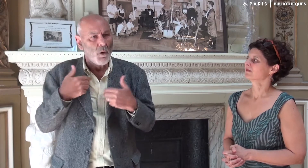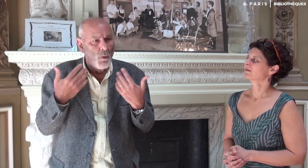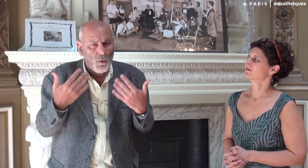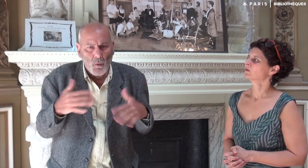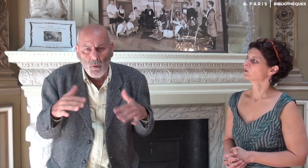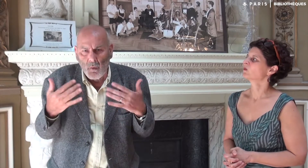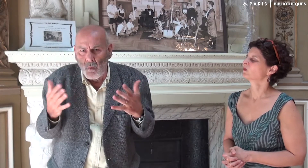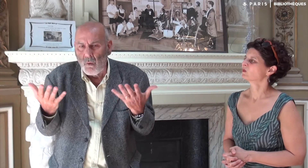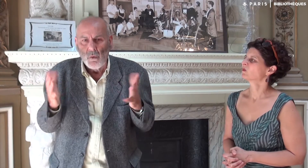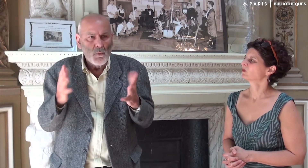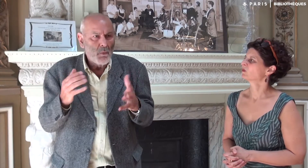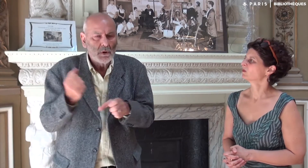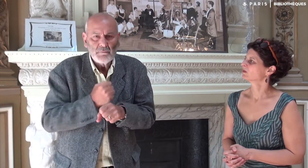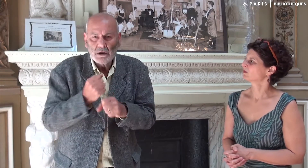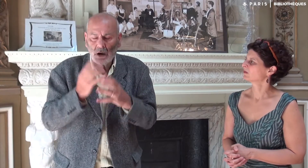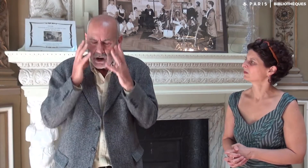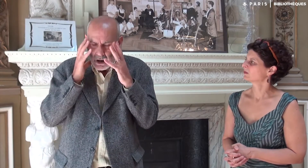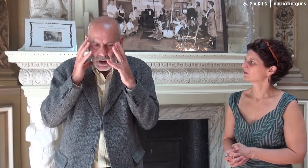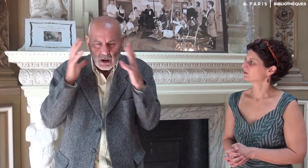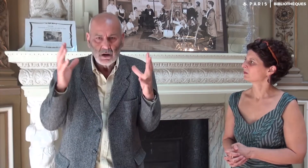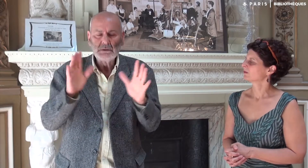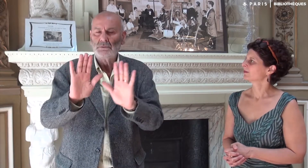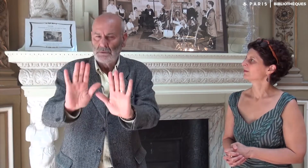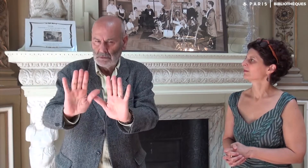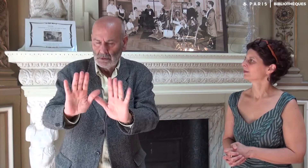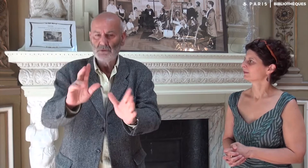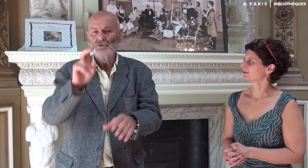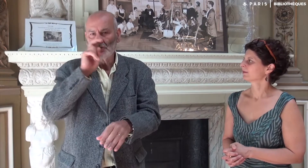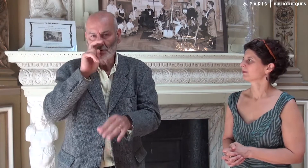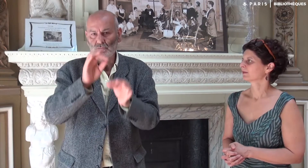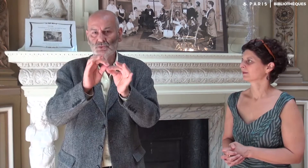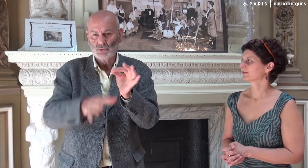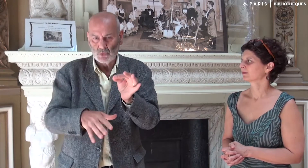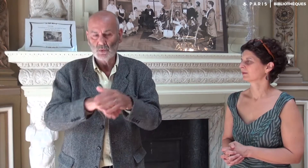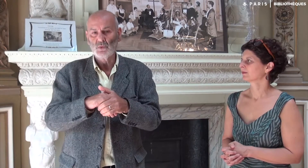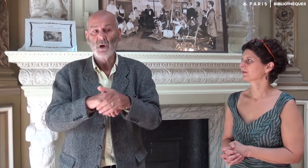Cela me paraissait un travail énorme ! Nous avons cherché une solution.